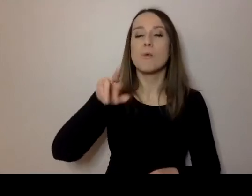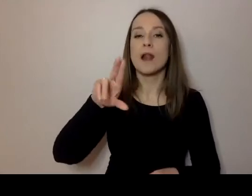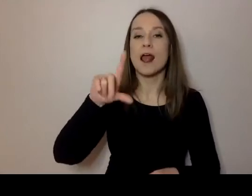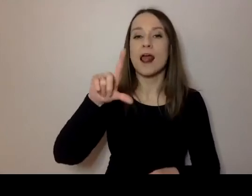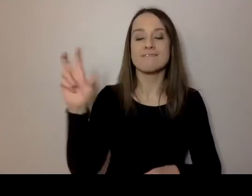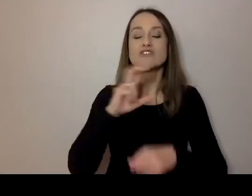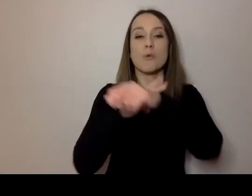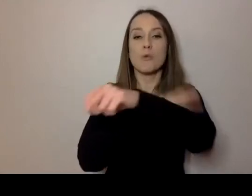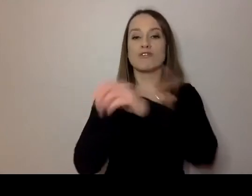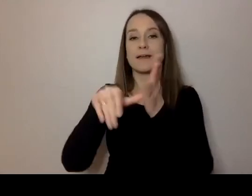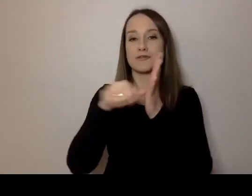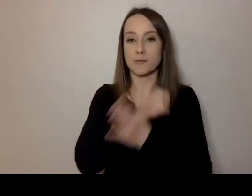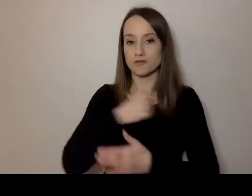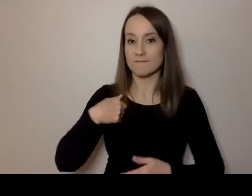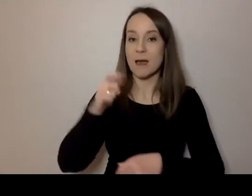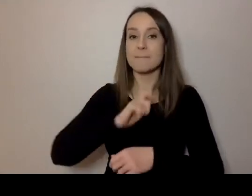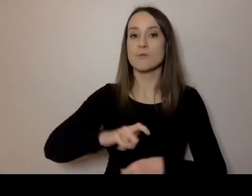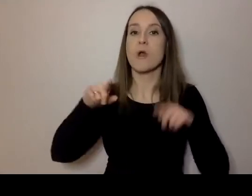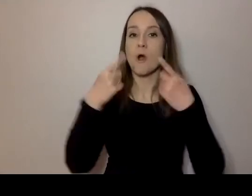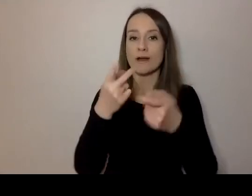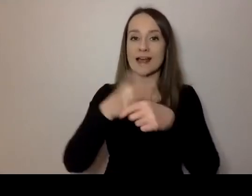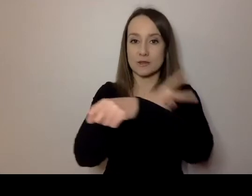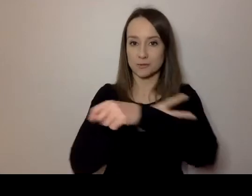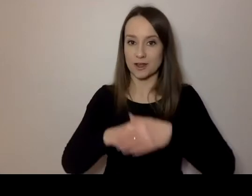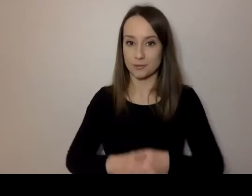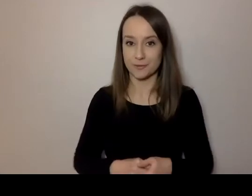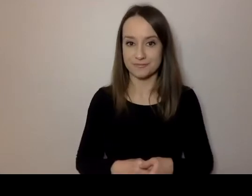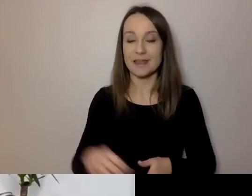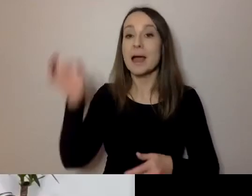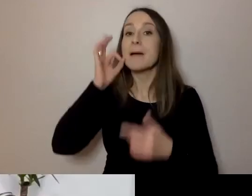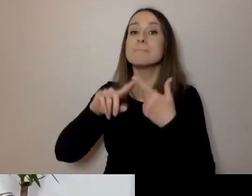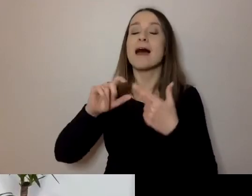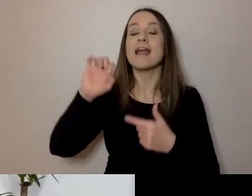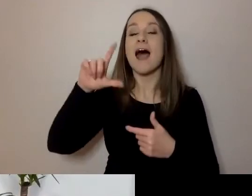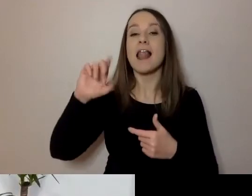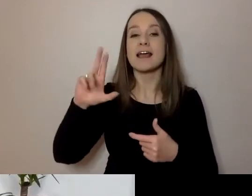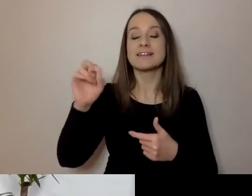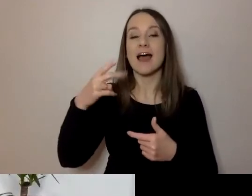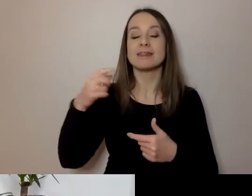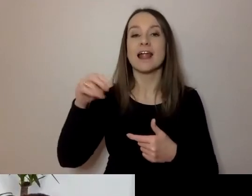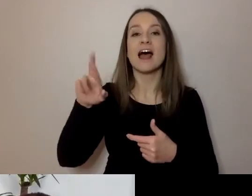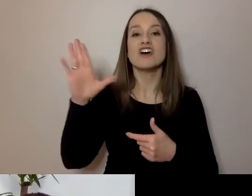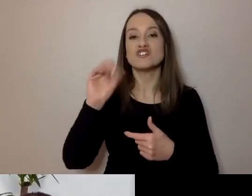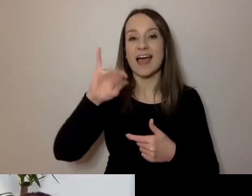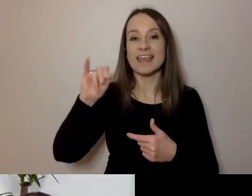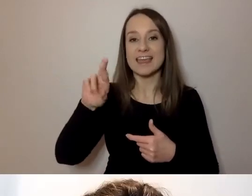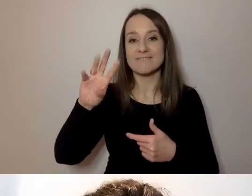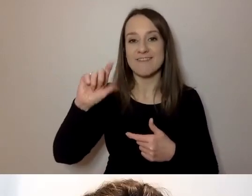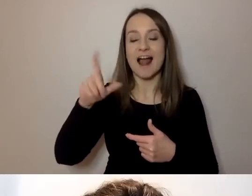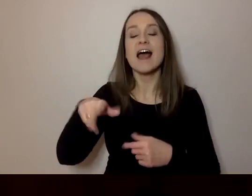Urząd m.st. Warszawy, Biuro Organizacji Urzędu. Aleksandra Sztajerwald z Fundacji Kultury bez Barier.